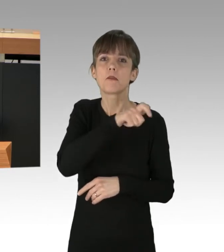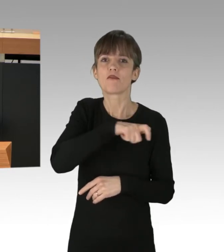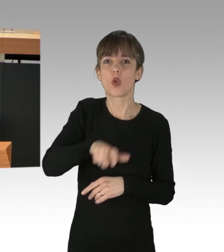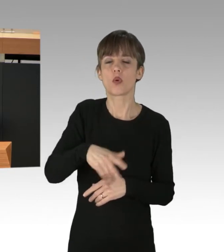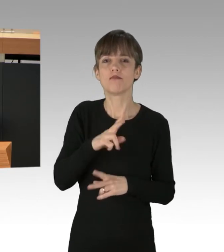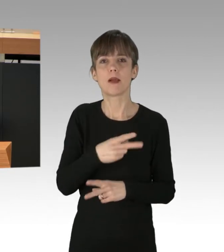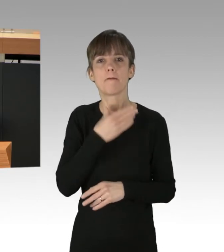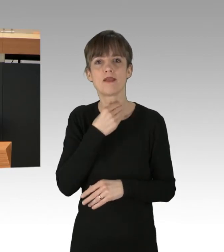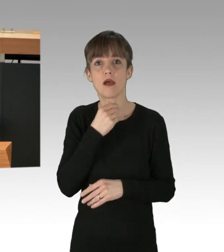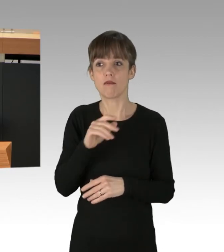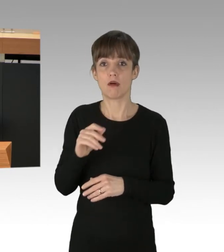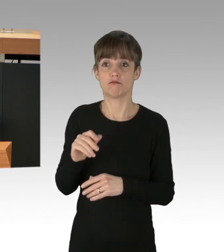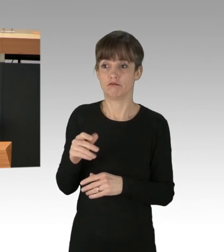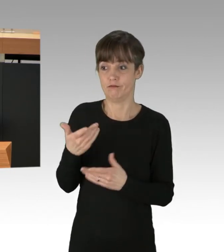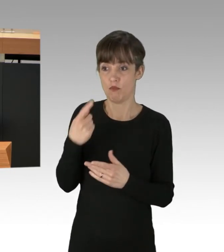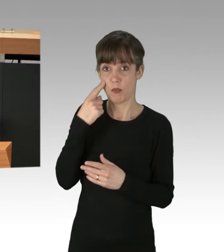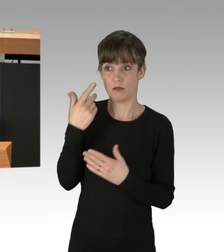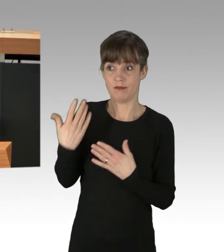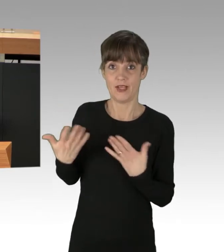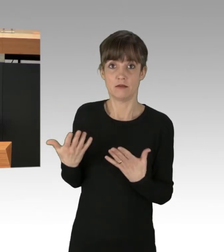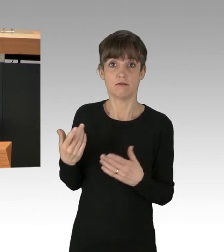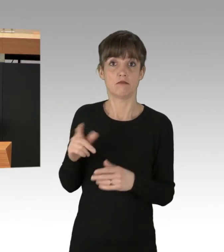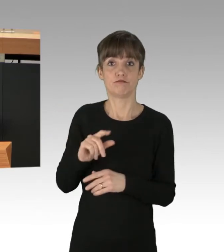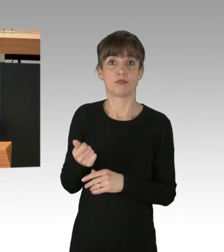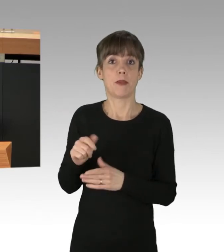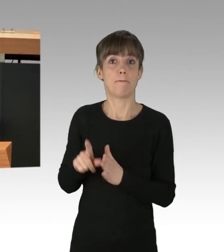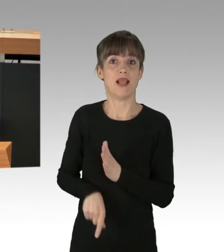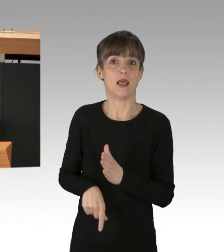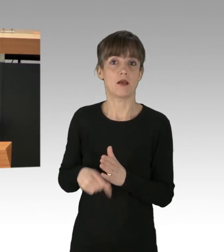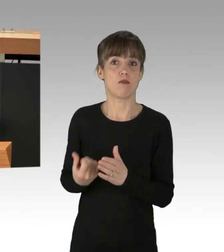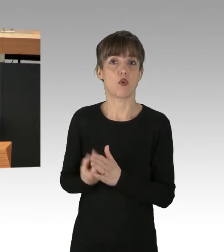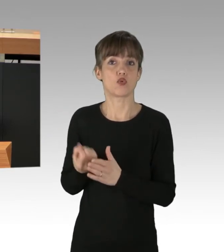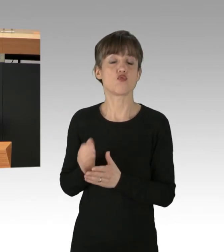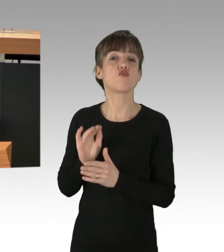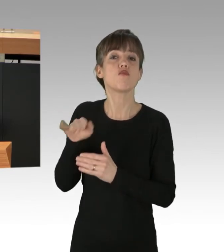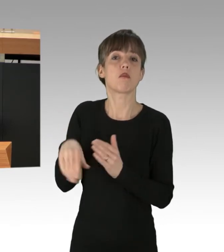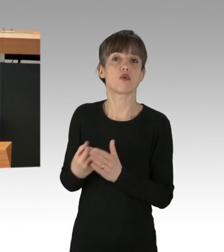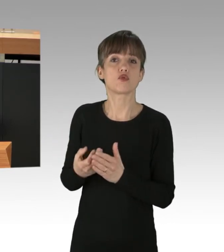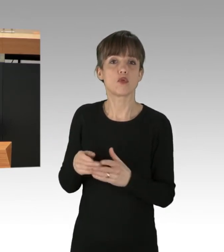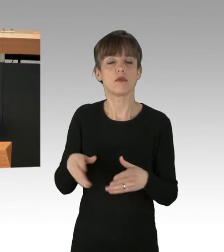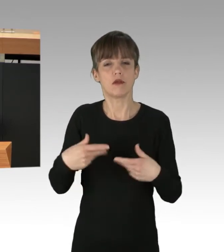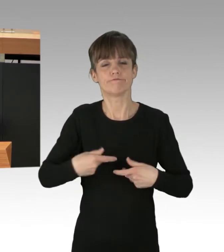sondern billig überzuproduzieren und in den Handel zu werfen. Das ist nicht nur Ernährungstechnisch eine Katastrophe,